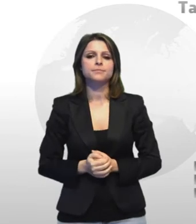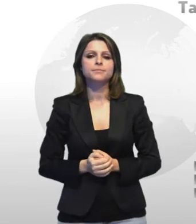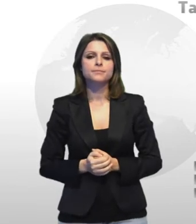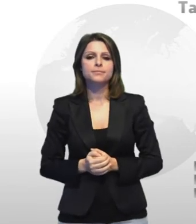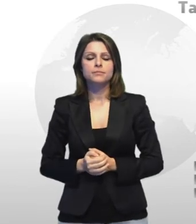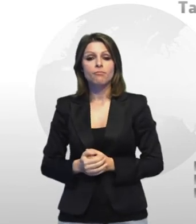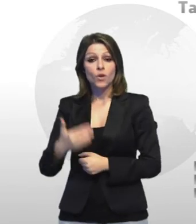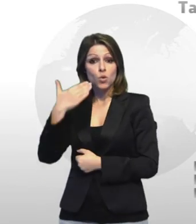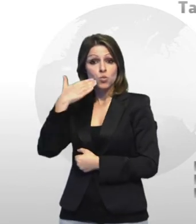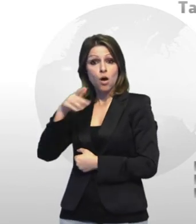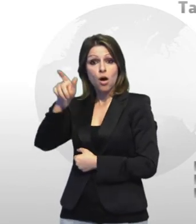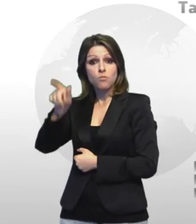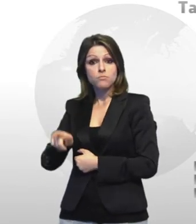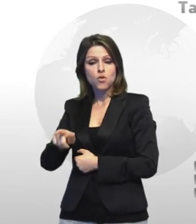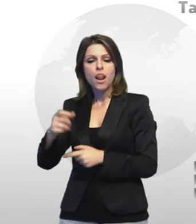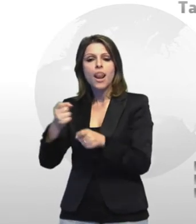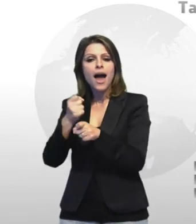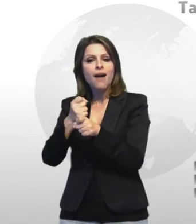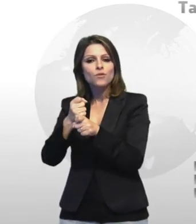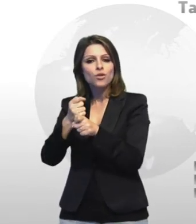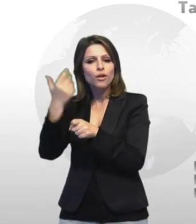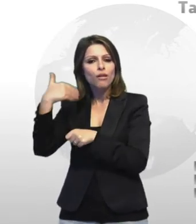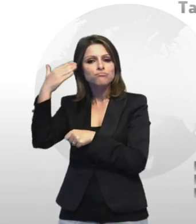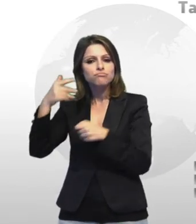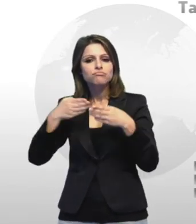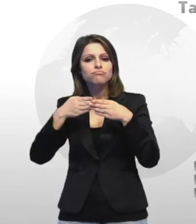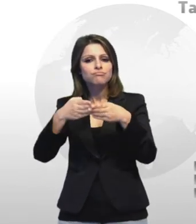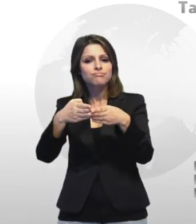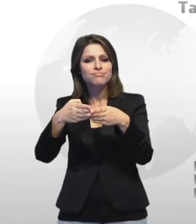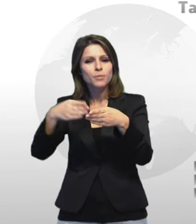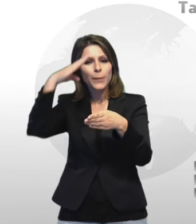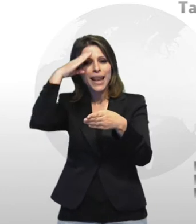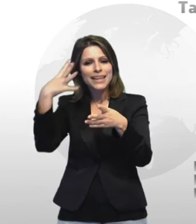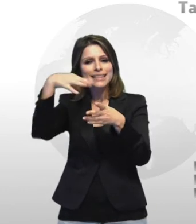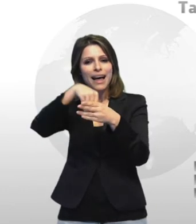lomo lavorava a bordo di navi militari in officina ne dà notizia il e